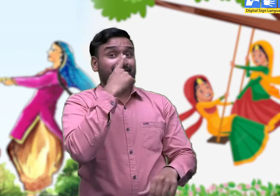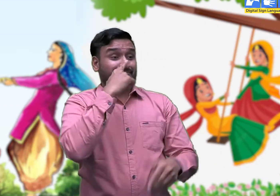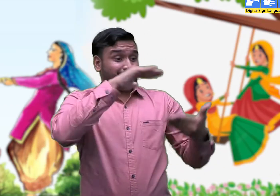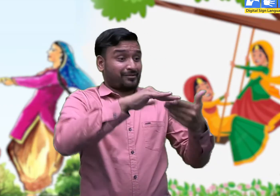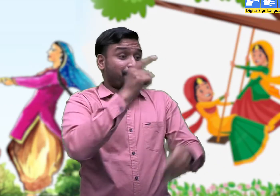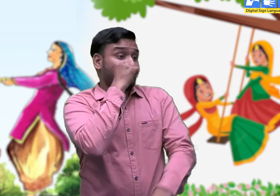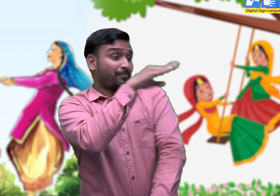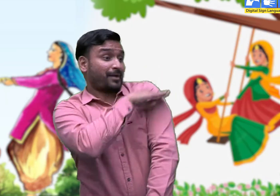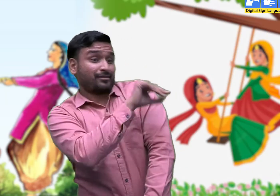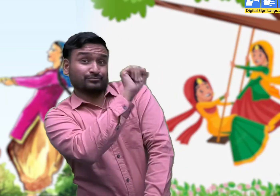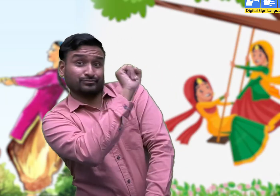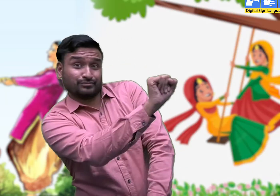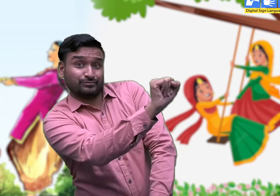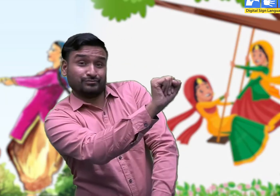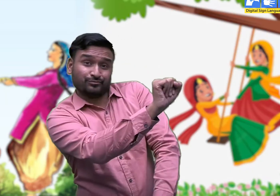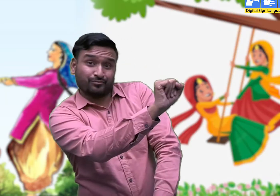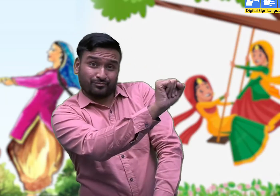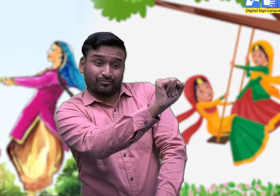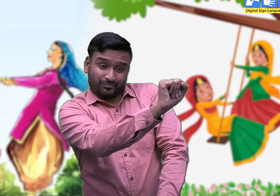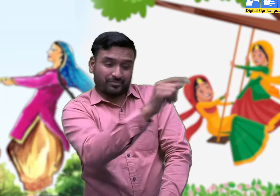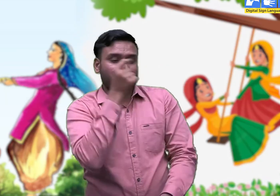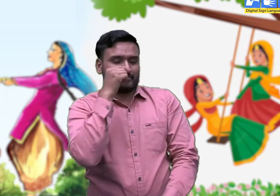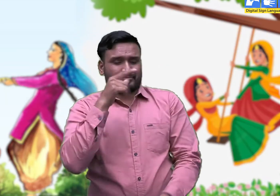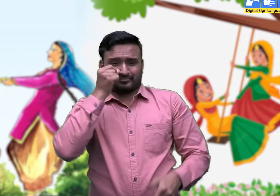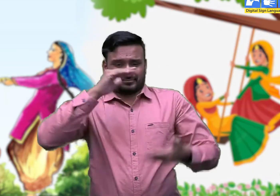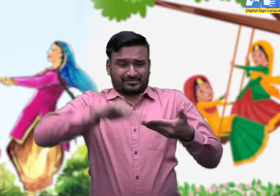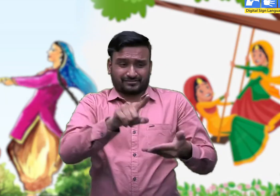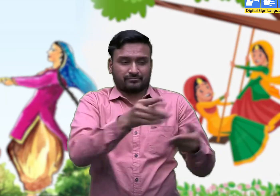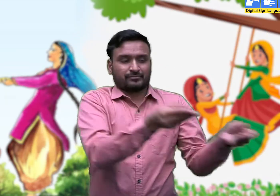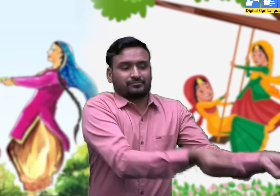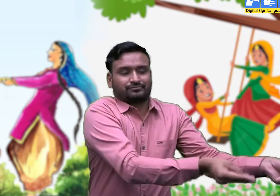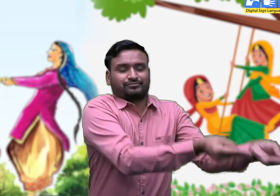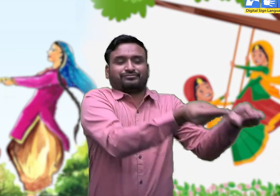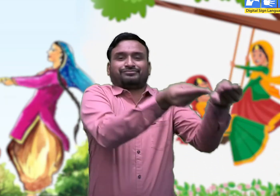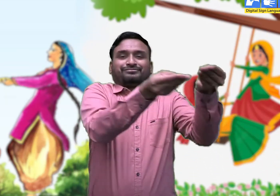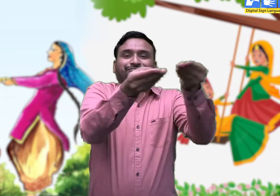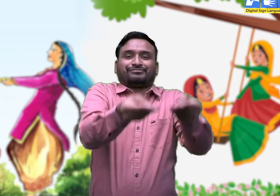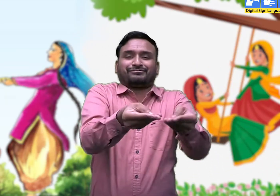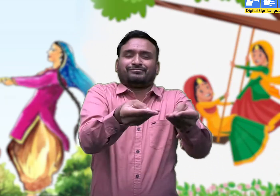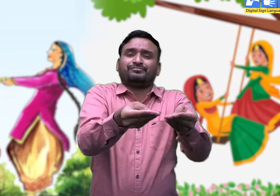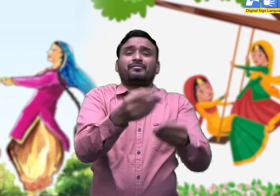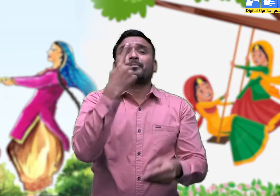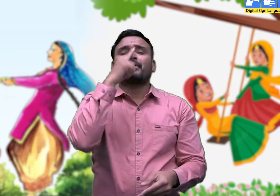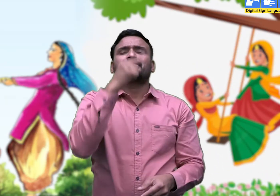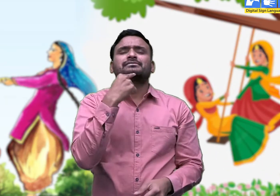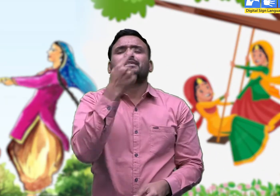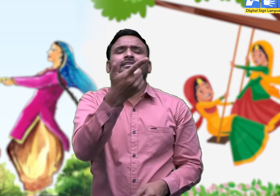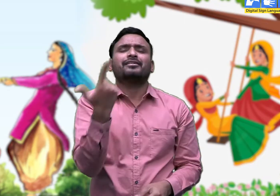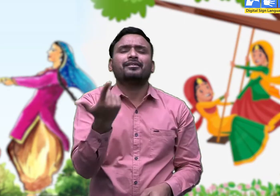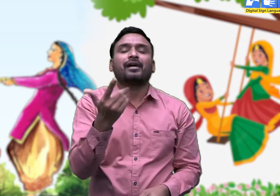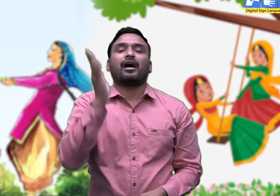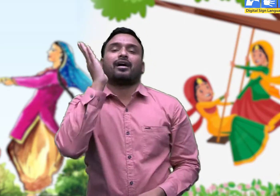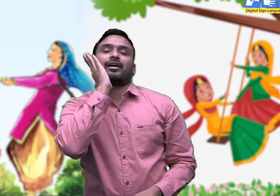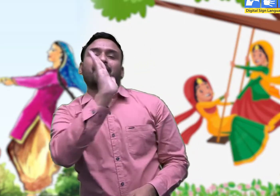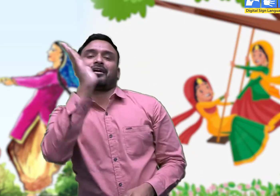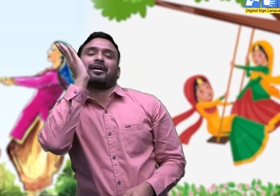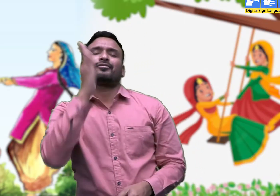भाई अपनी बहन के घर कोथली' लेकर जाने के लिए माँ से कहते हैं -